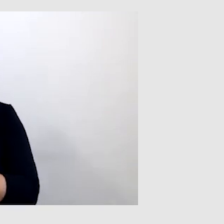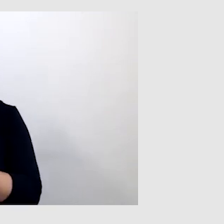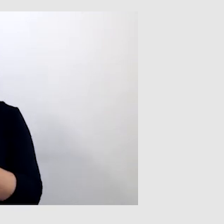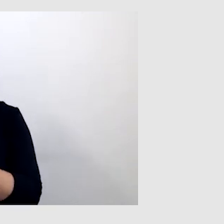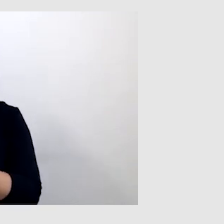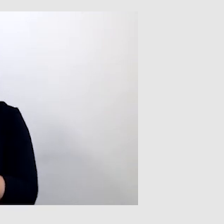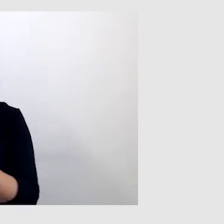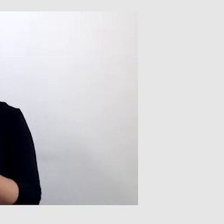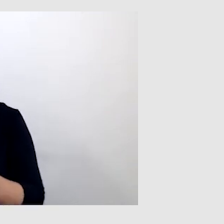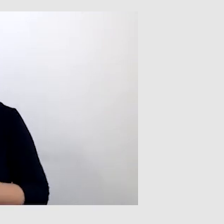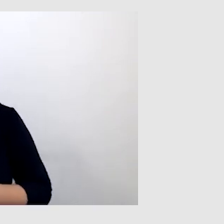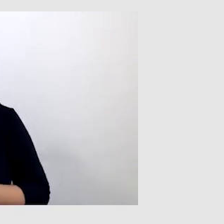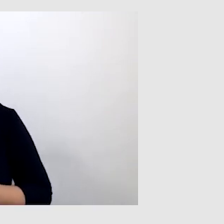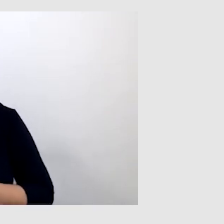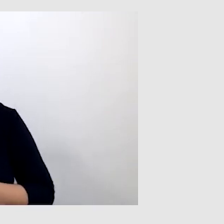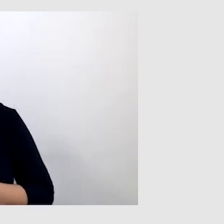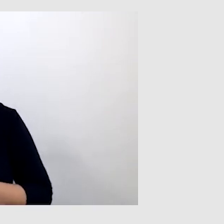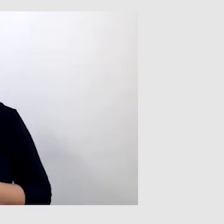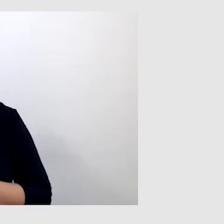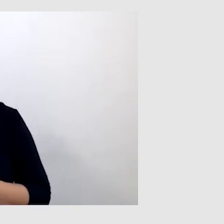One są bardzo dobrym rozwiązaniem,